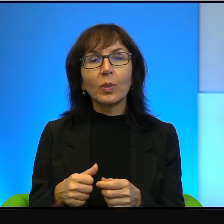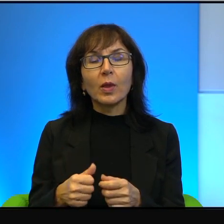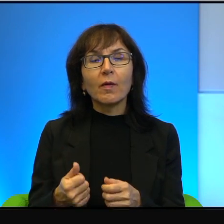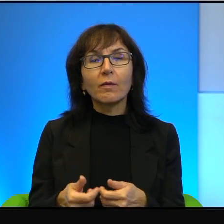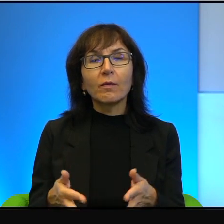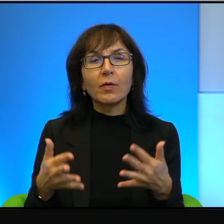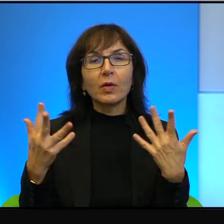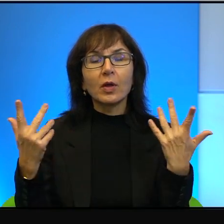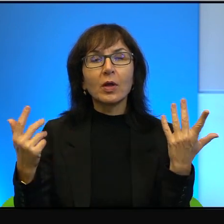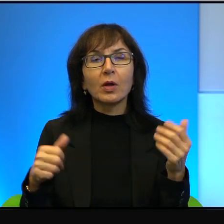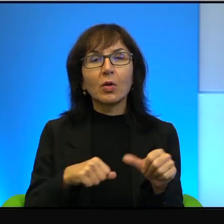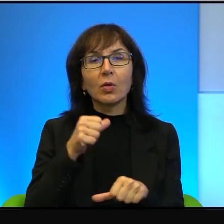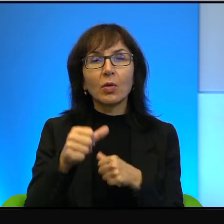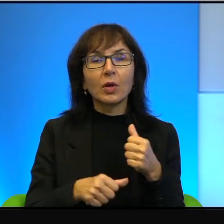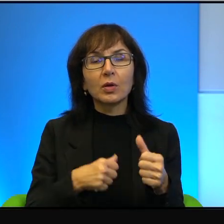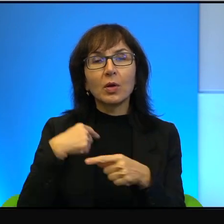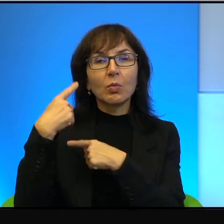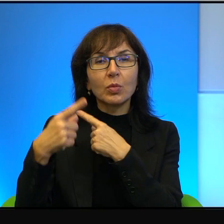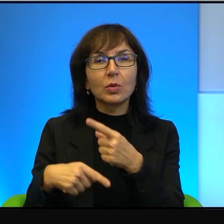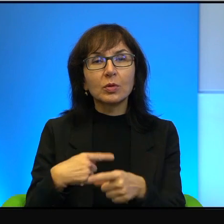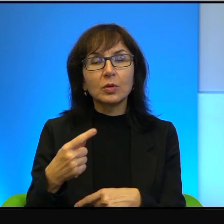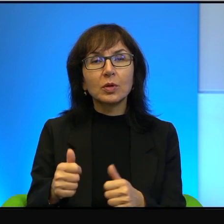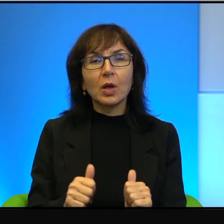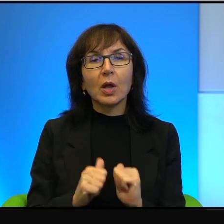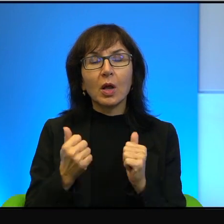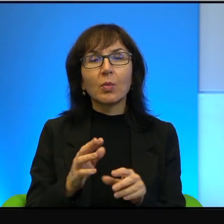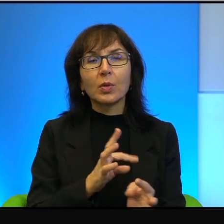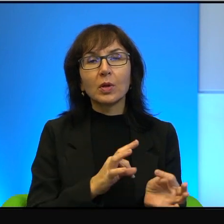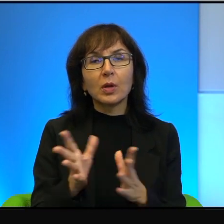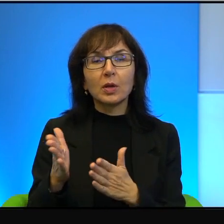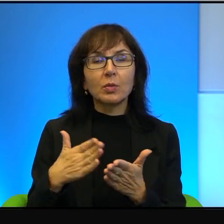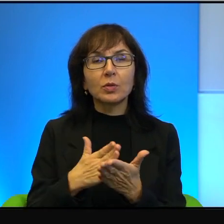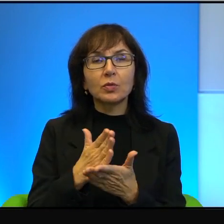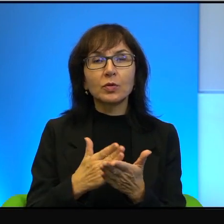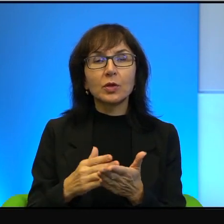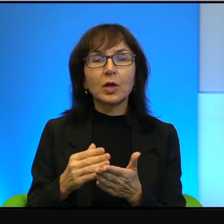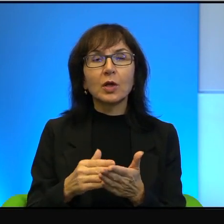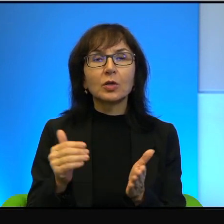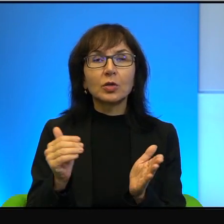żeby tak natychmiast uwierzyli, że należy jeszcze raz spróbować